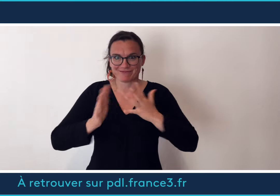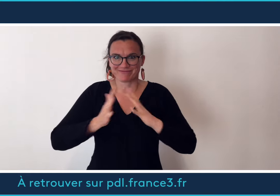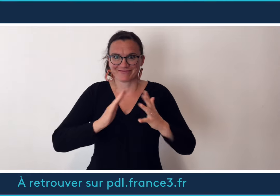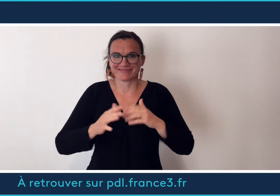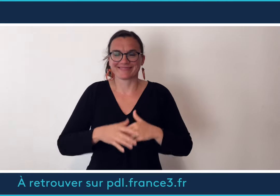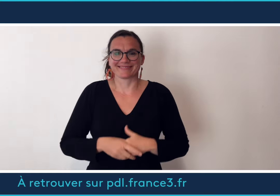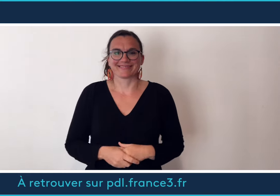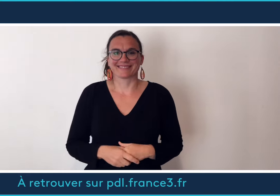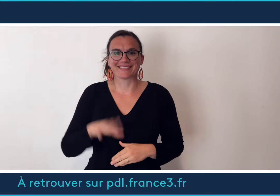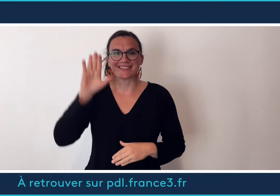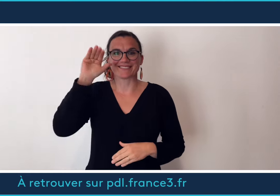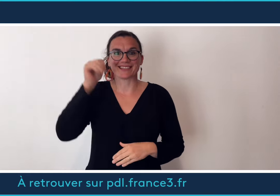au revoir à bientôt